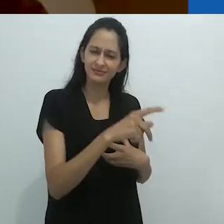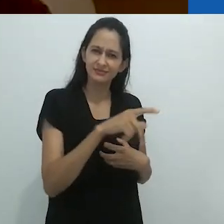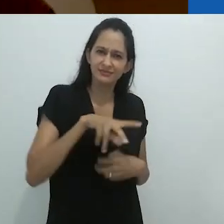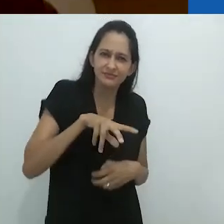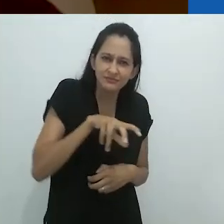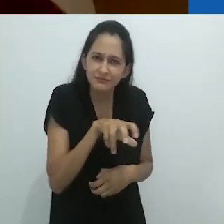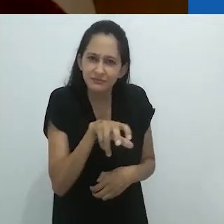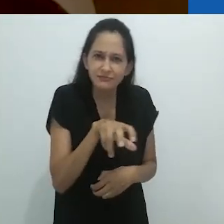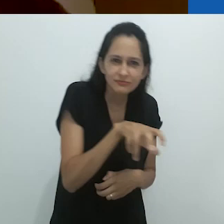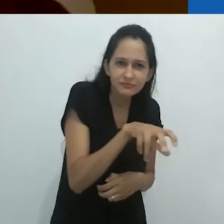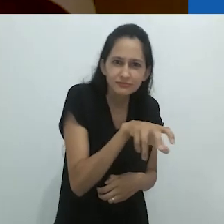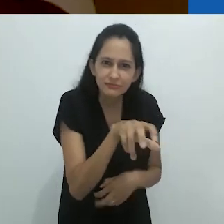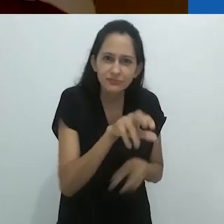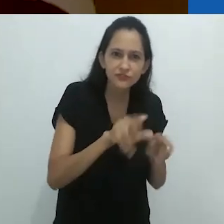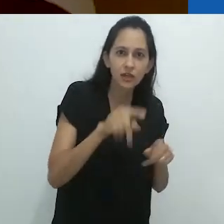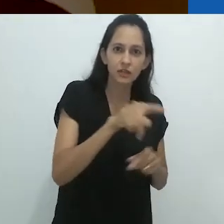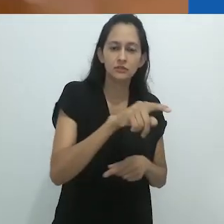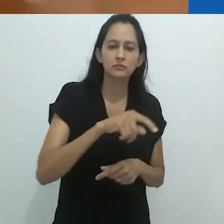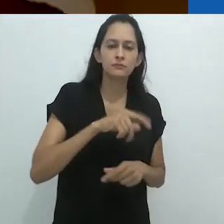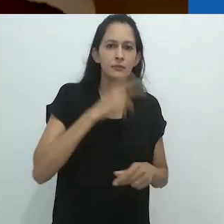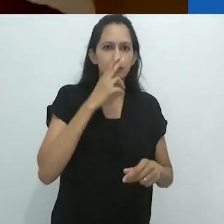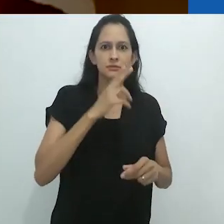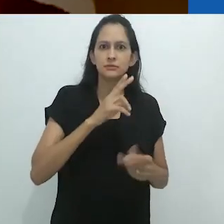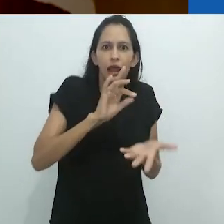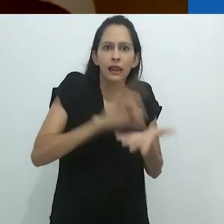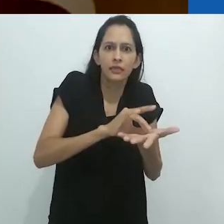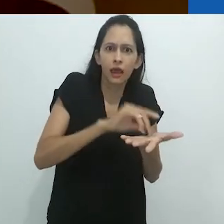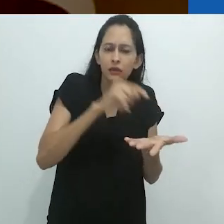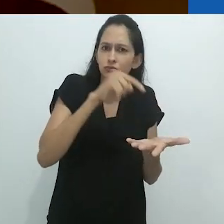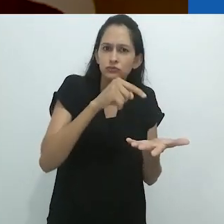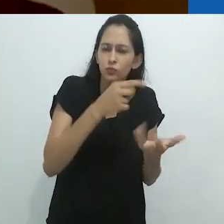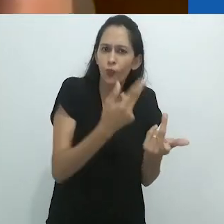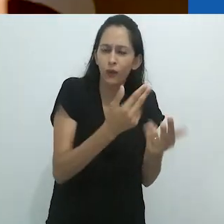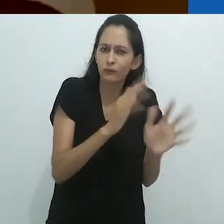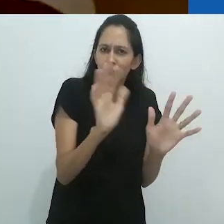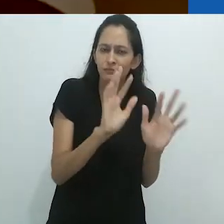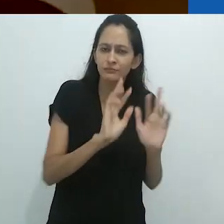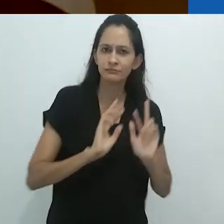o tamanduá desloca a realidade, isso é uma certeza,